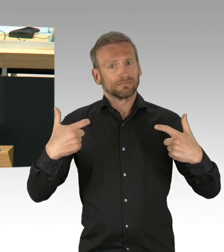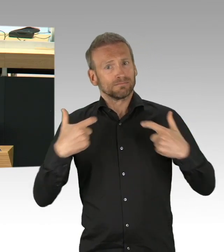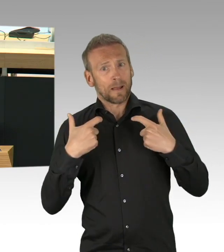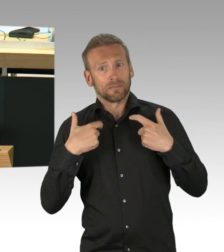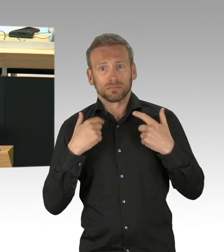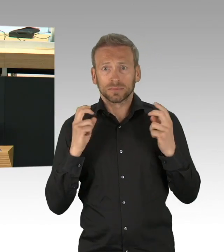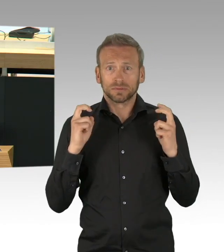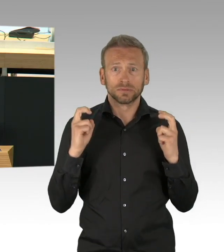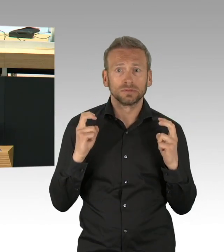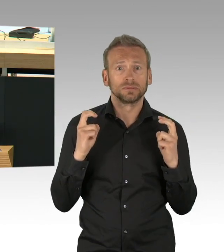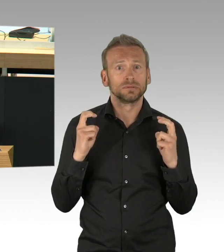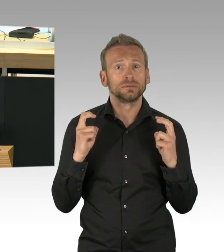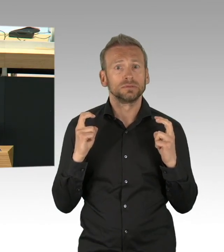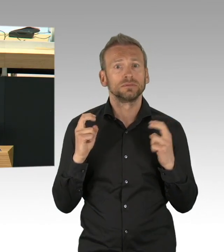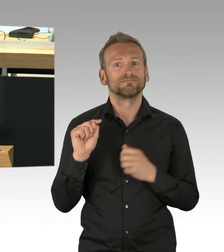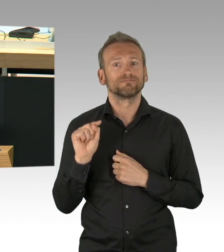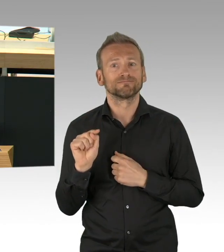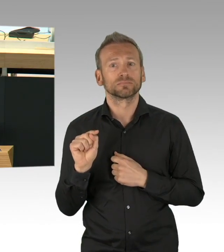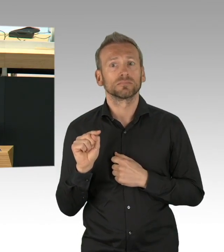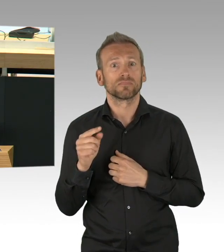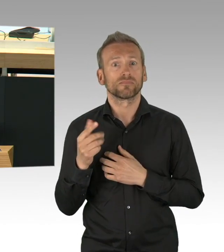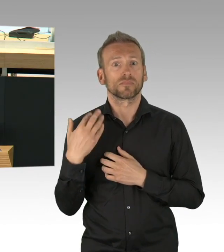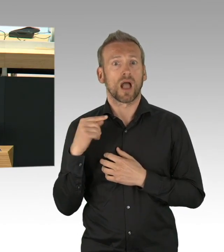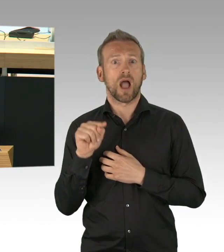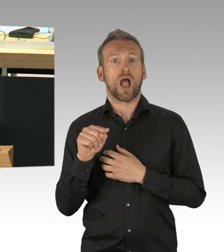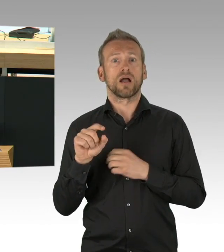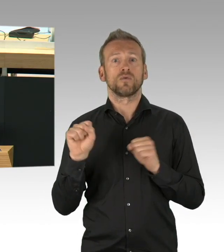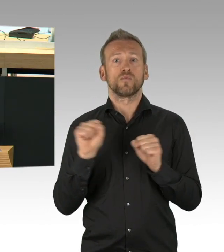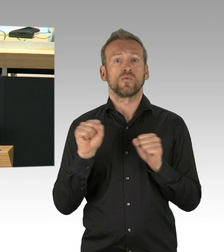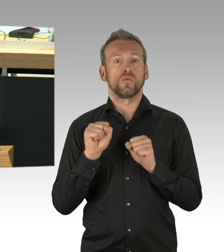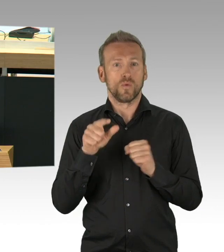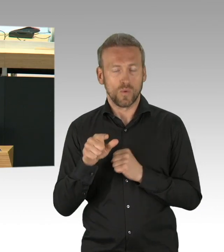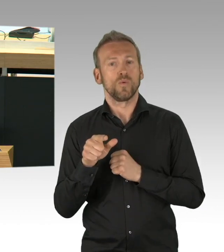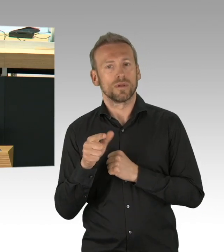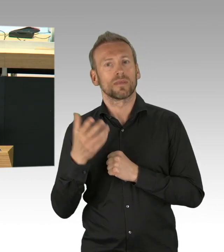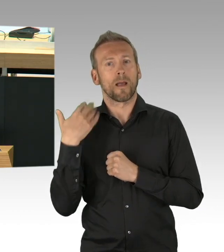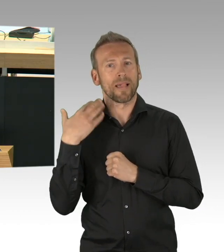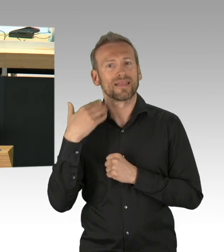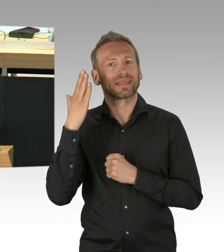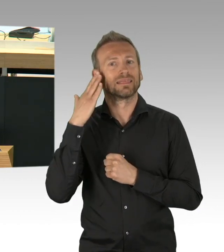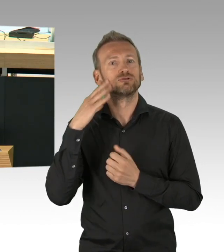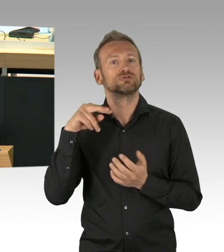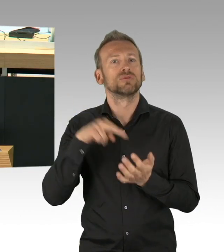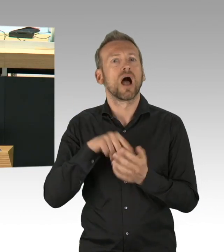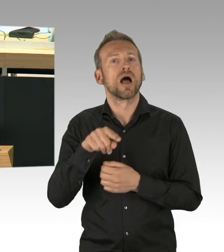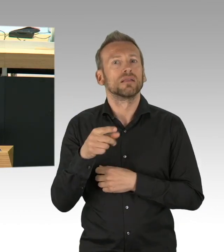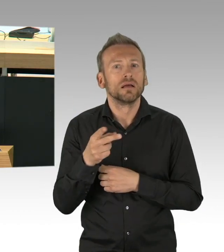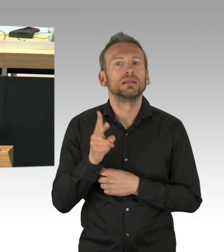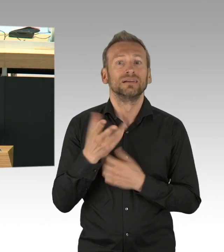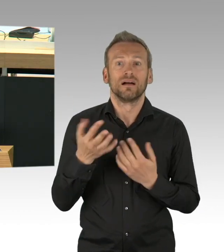geschlossen wurden, dann stelle ich fest, dass es zur damaligen Zeit in Berlin 513 aktive Corona-Fälle gab.